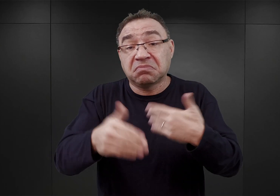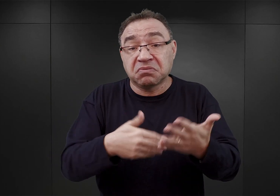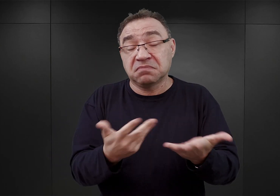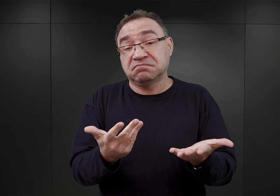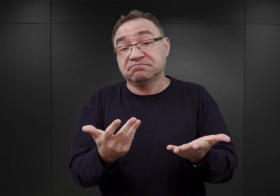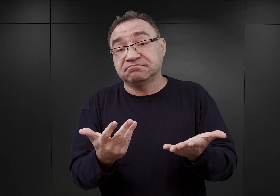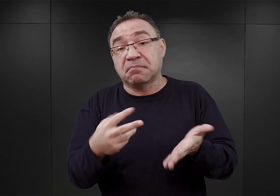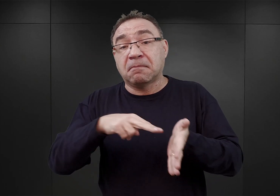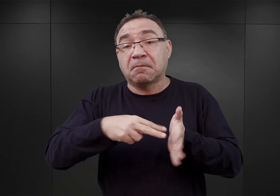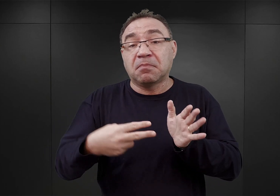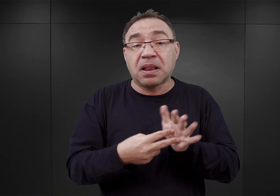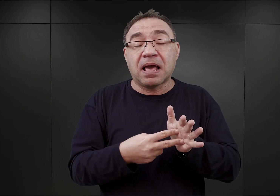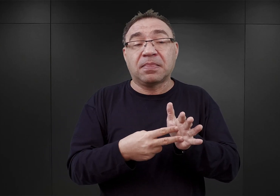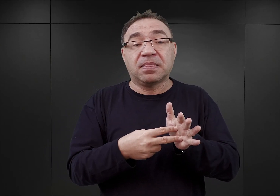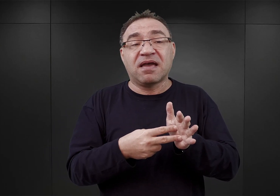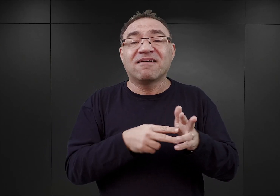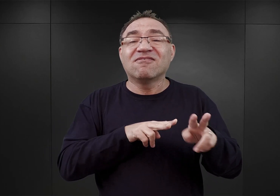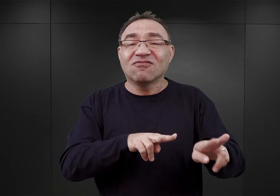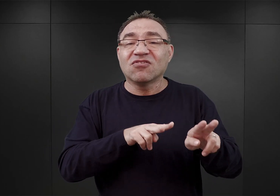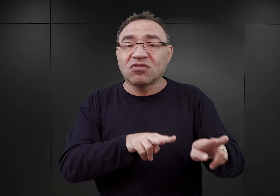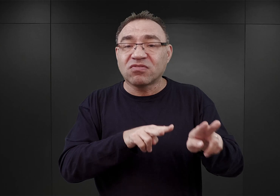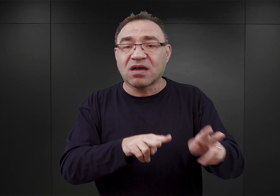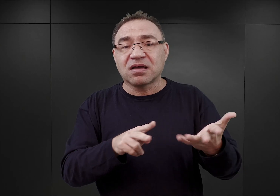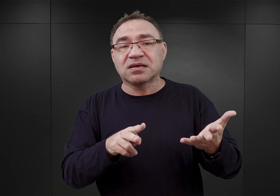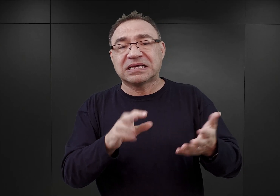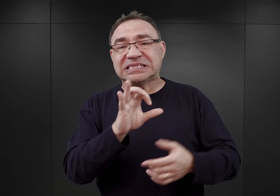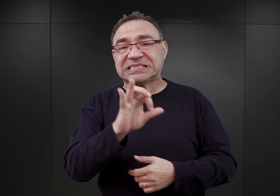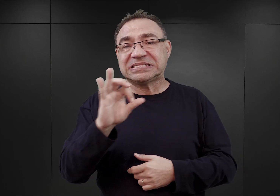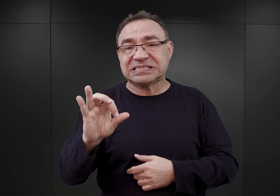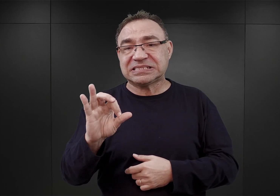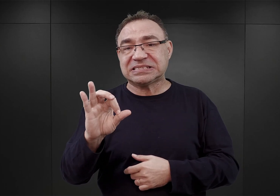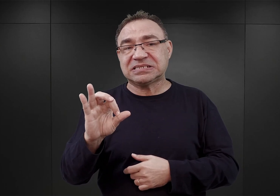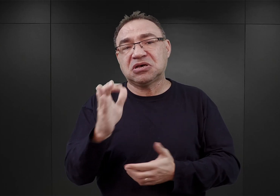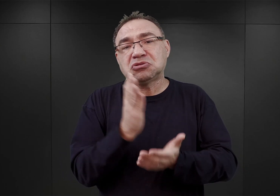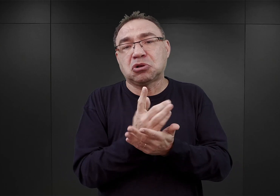na wynajęcie tych obiektów przez SS jedynie na okres roku.